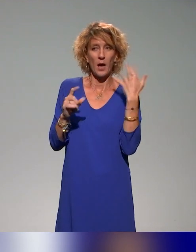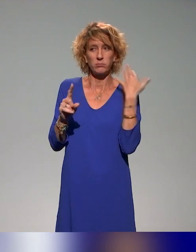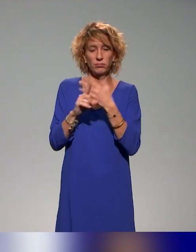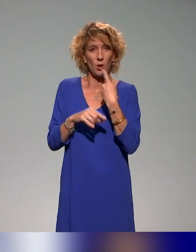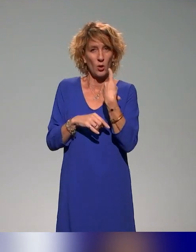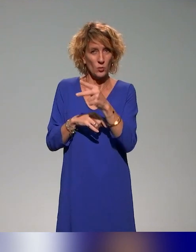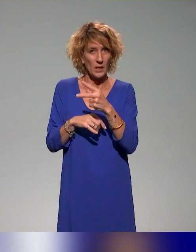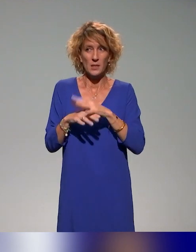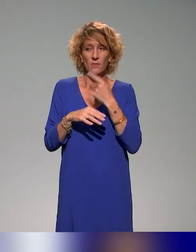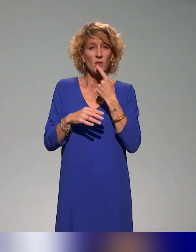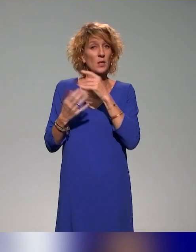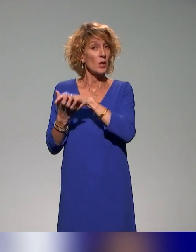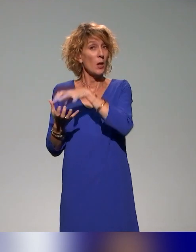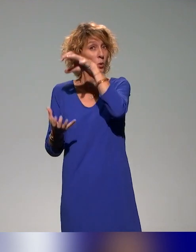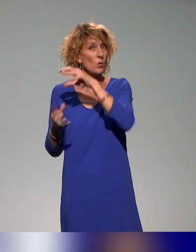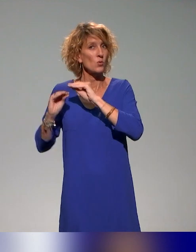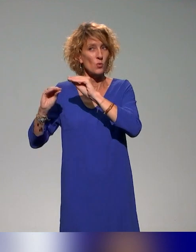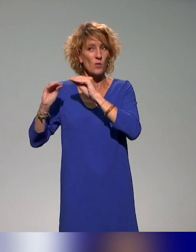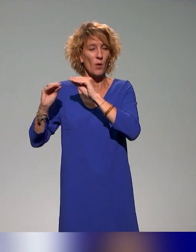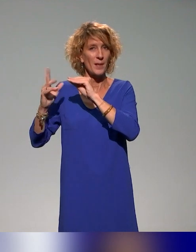des ressources de formation qu'on va produire.